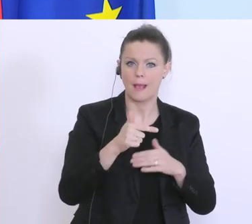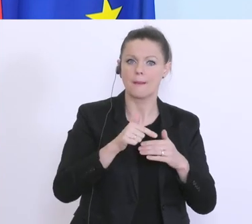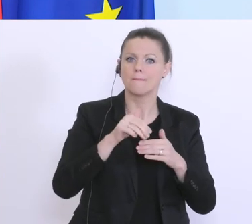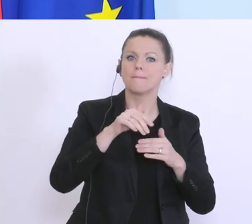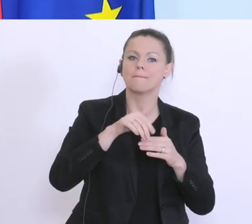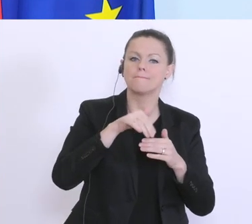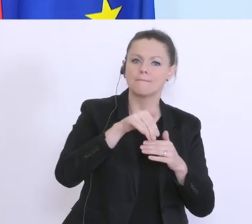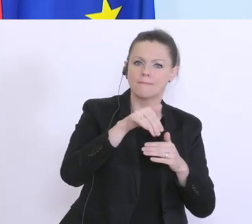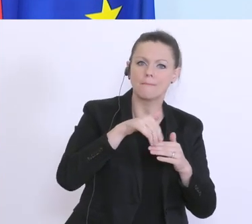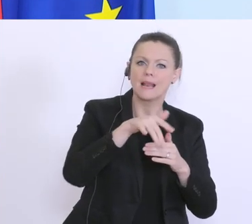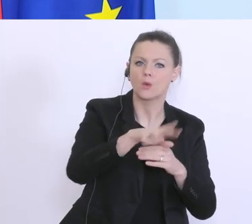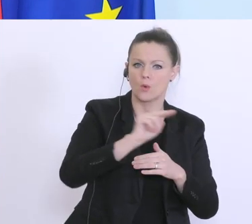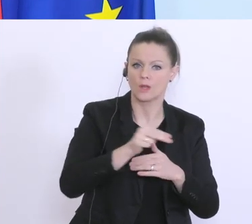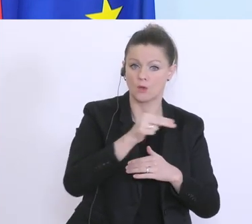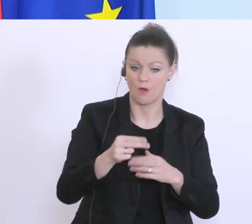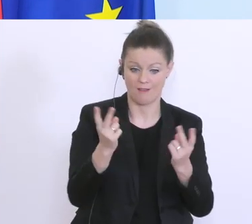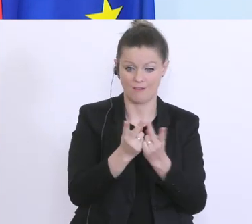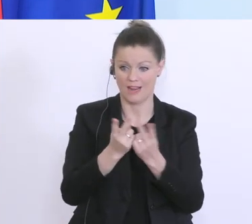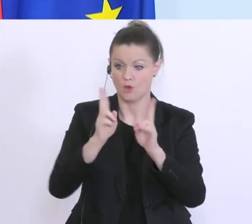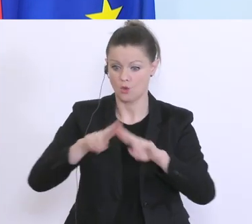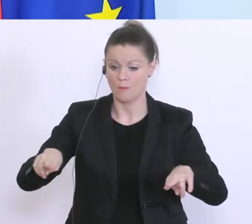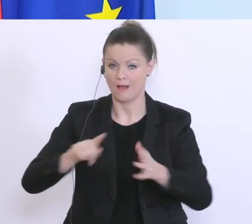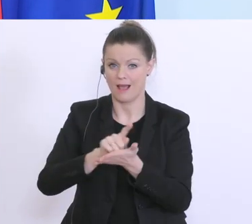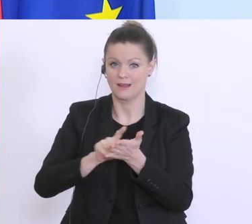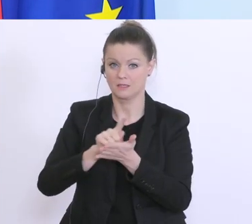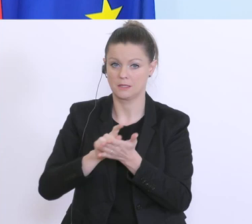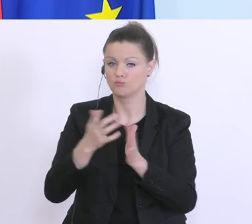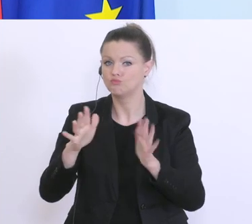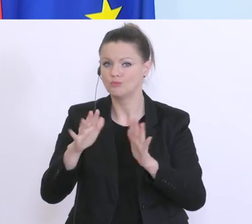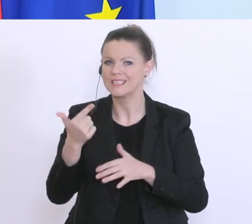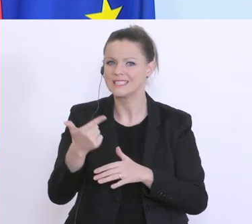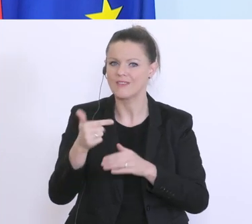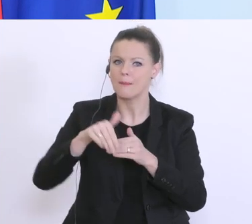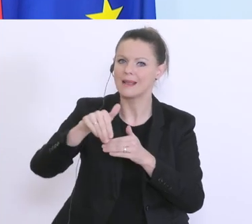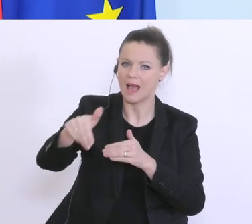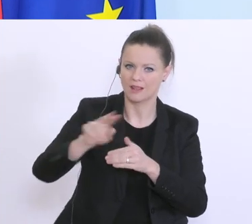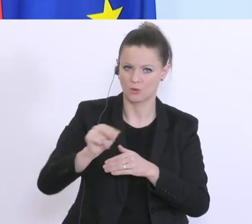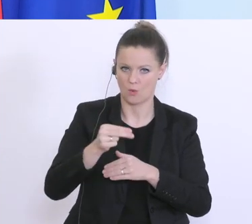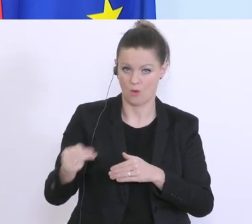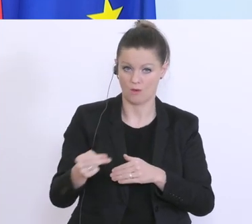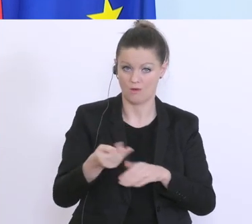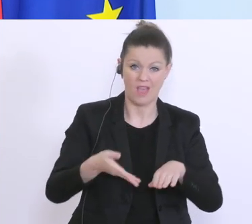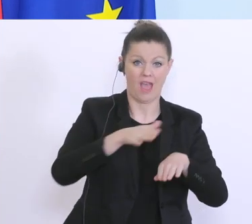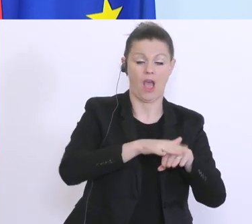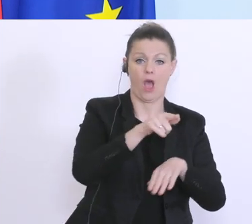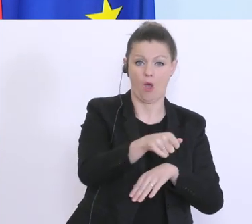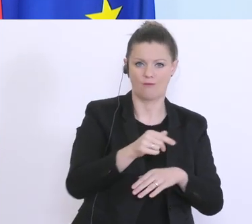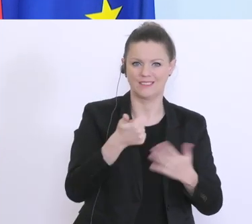im Vergleich dazu in normalen Zeiten sind das ca. 2 Milliarden Euro, also ein Vielfaches davon. Und